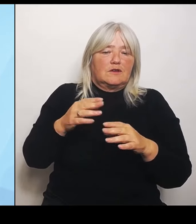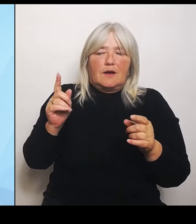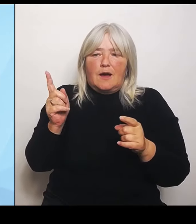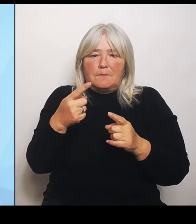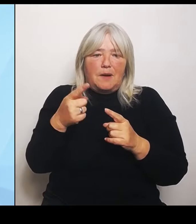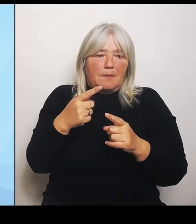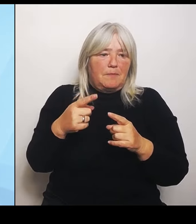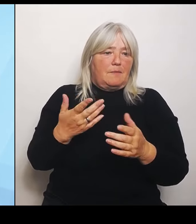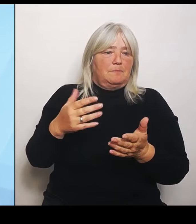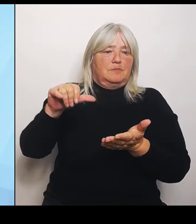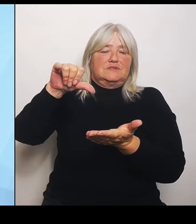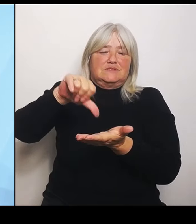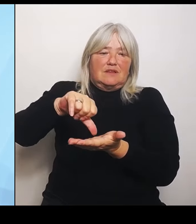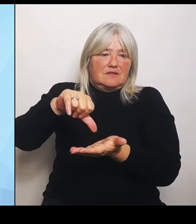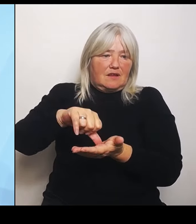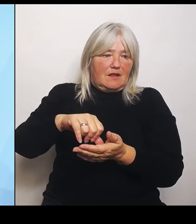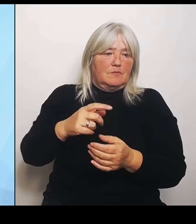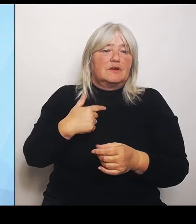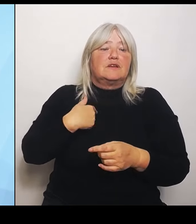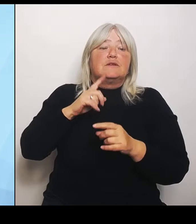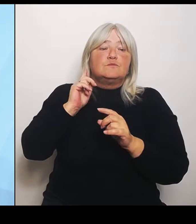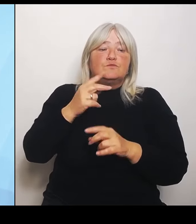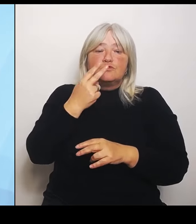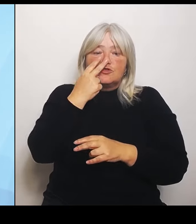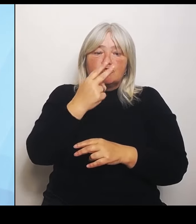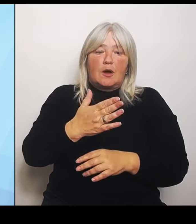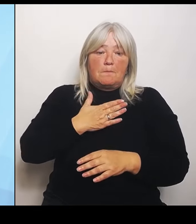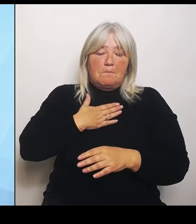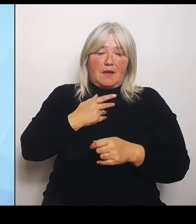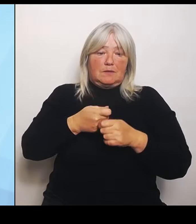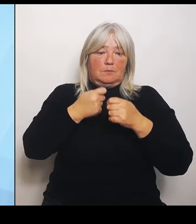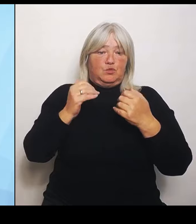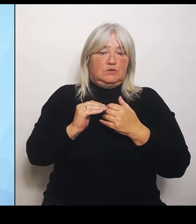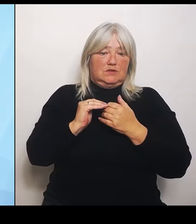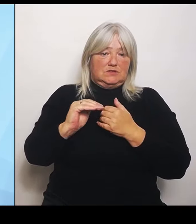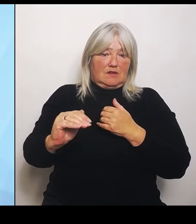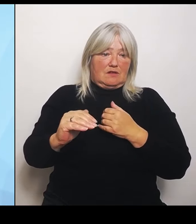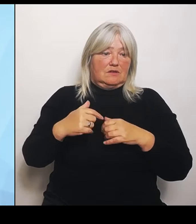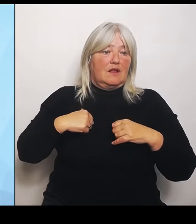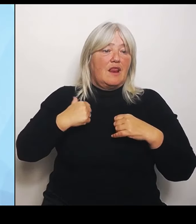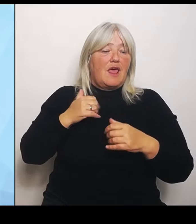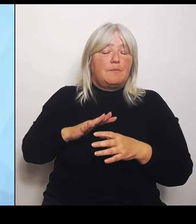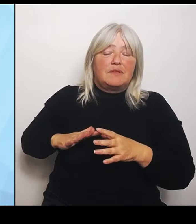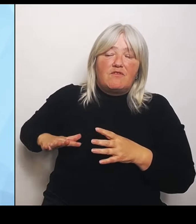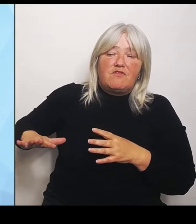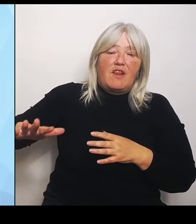in einem Flächenstaat. Das heißt, ich habe da durchaus weite Teile, die sehr ländlich geprägt sind und da lässt sich ehrlich gesagt